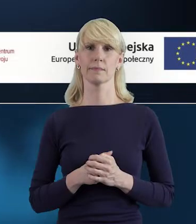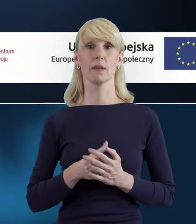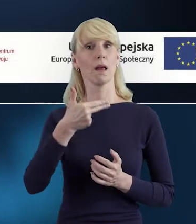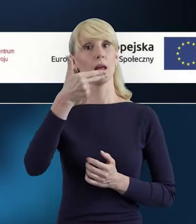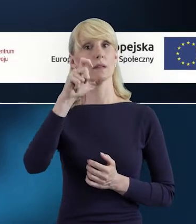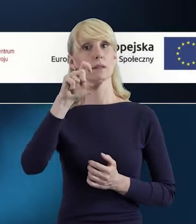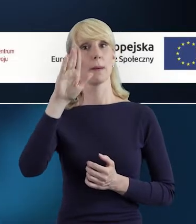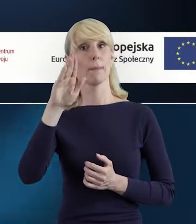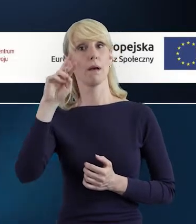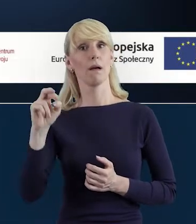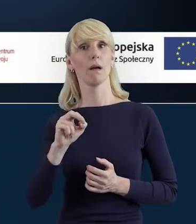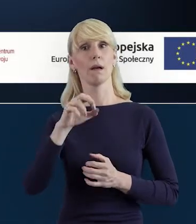"NCBR online.